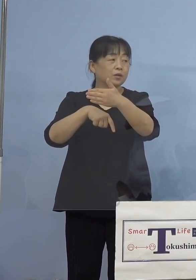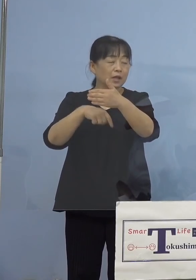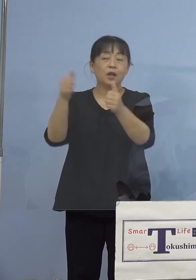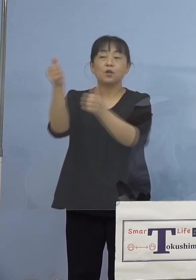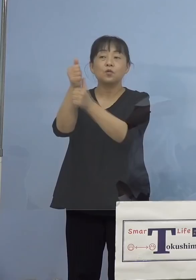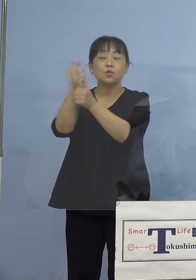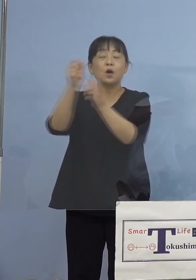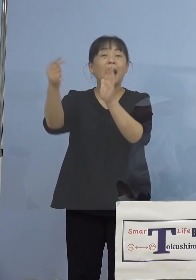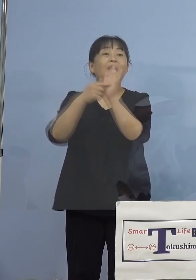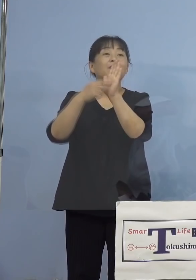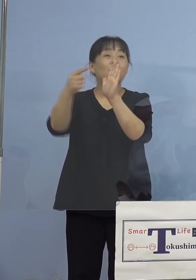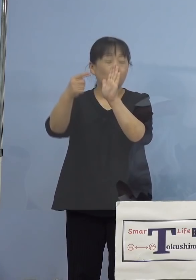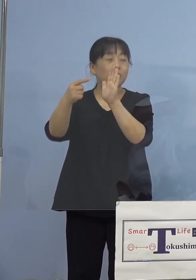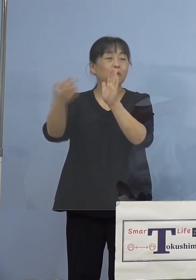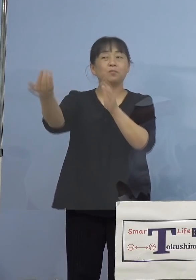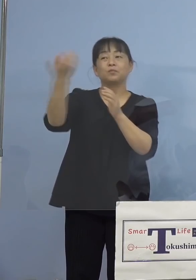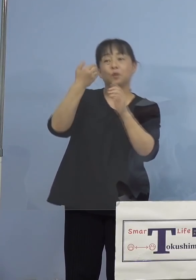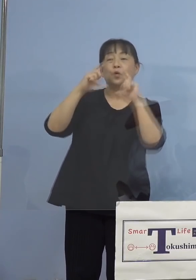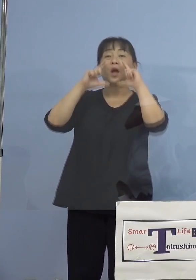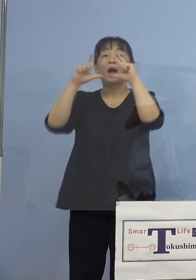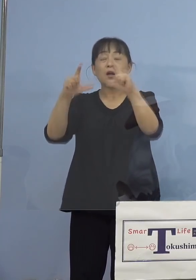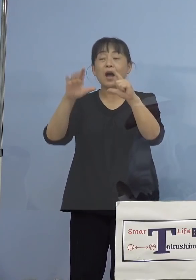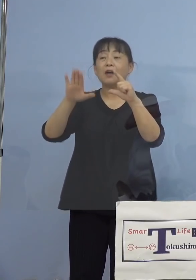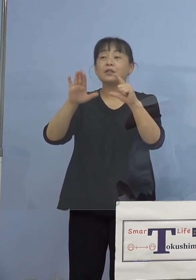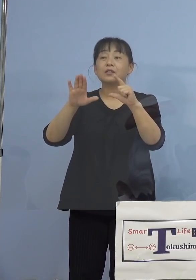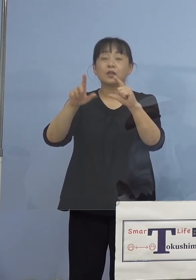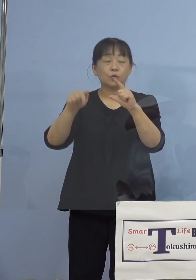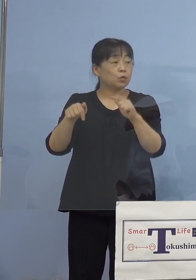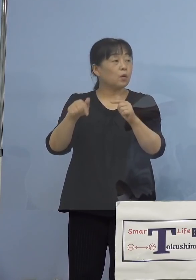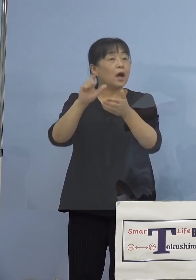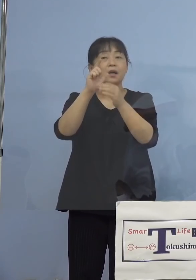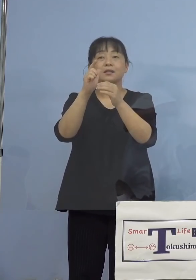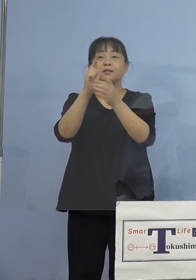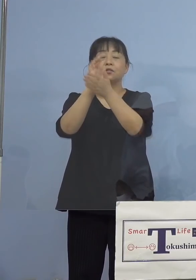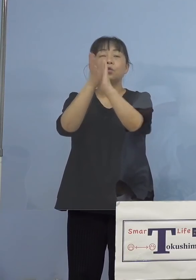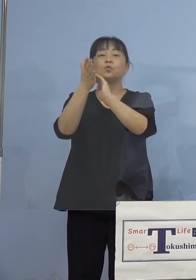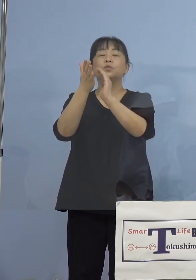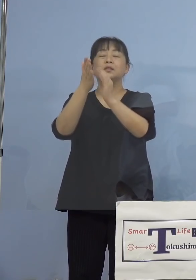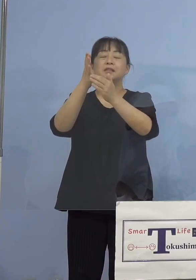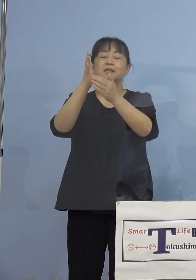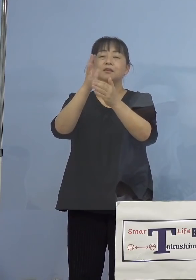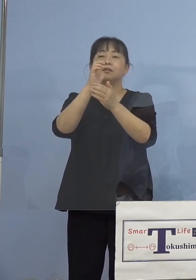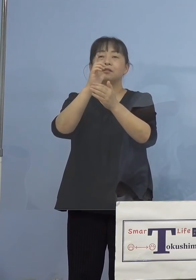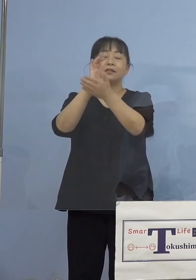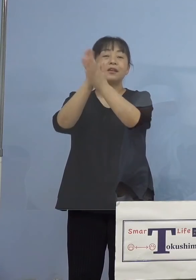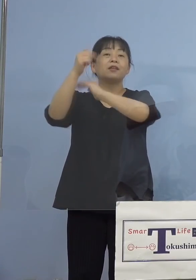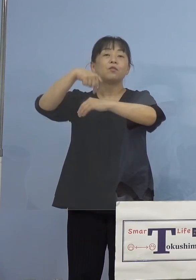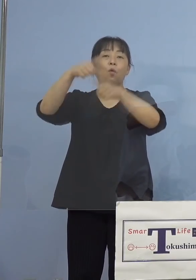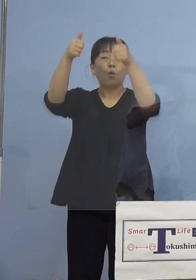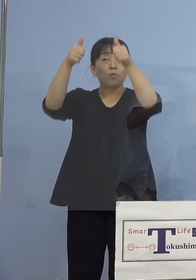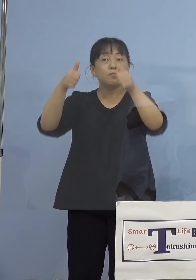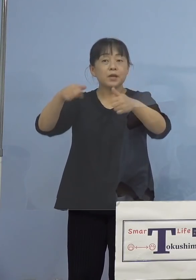出されていたと思うんですけれども あれは県のホームページで公表したり だとか、何かされているんでしょうか